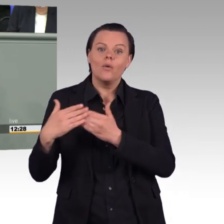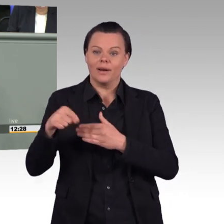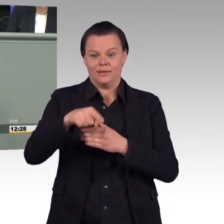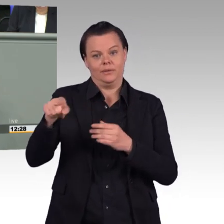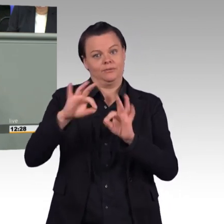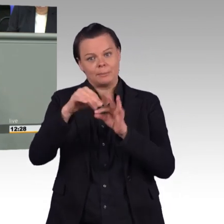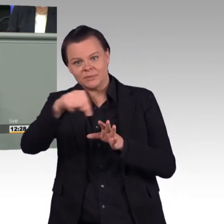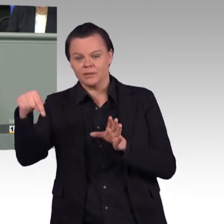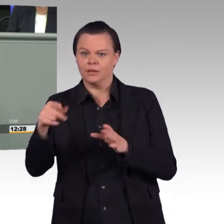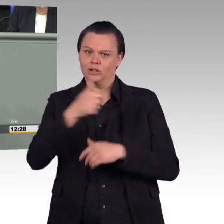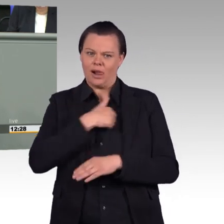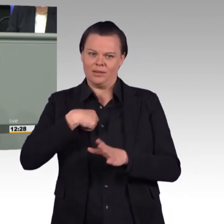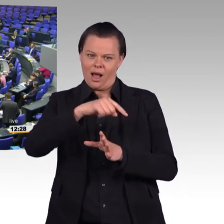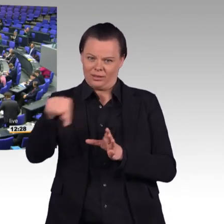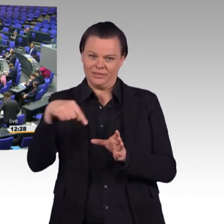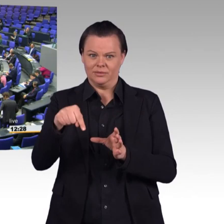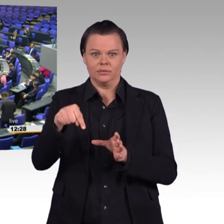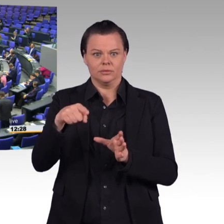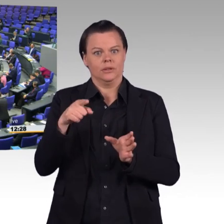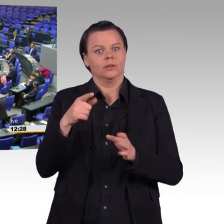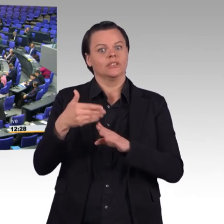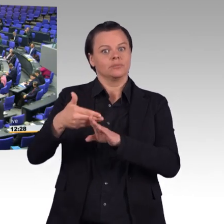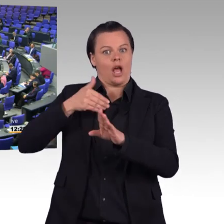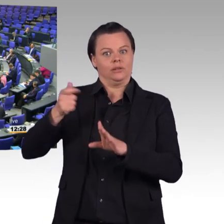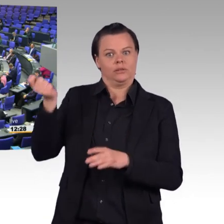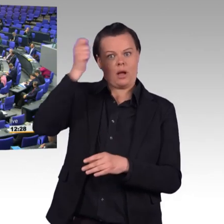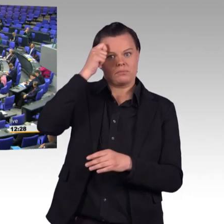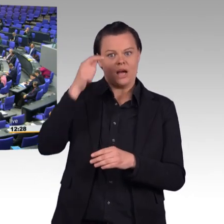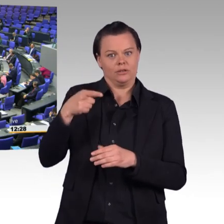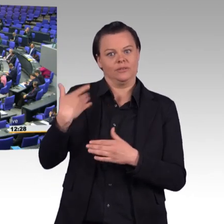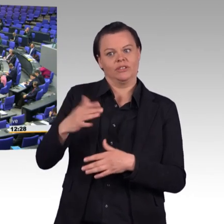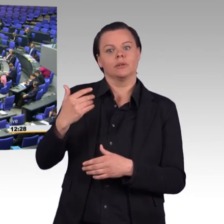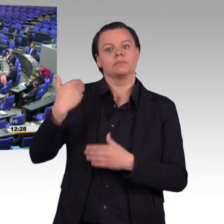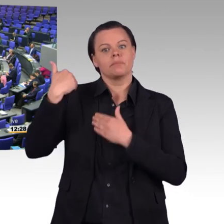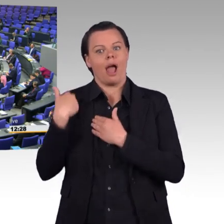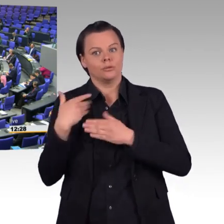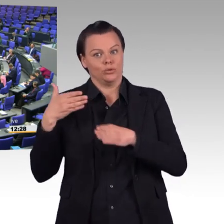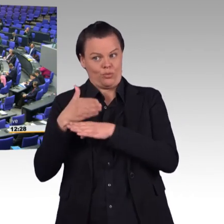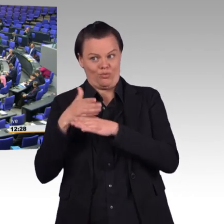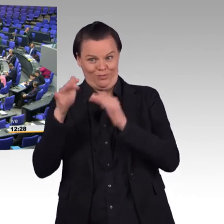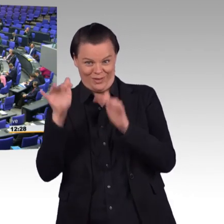(Beifall) Es ist richtig, dass wir bei Angelegenheiten der Rentenversicherung mehr tun, meine Damen und Herren.